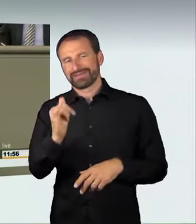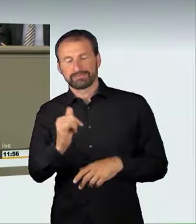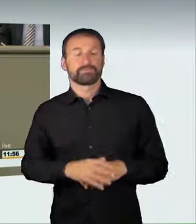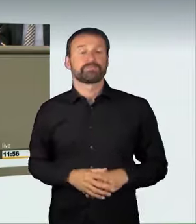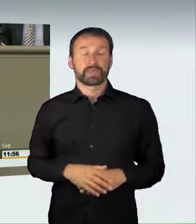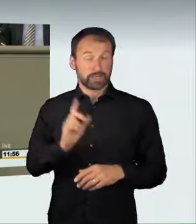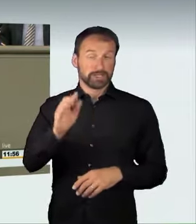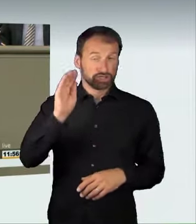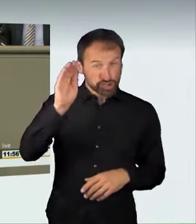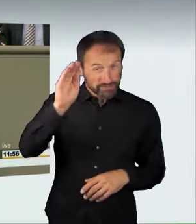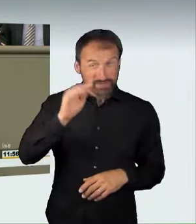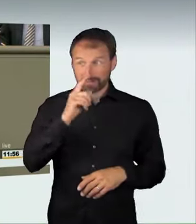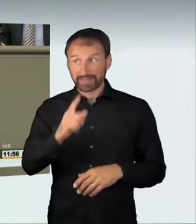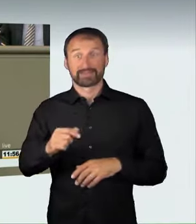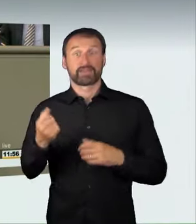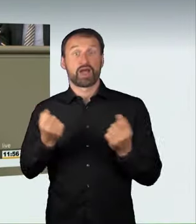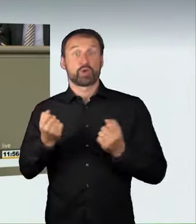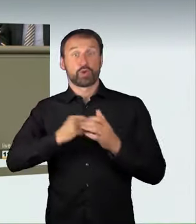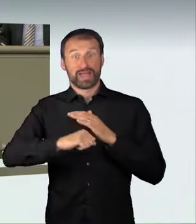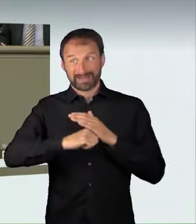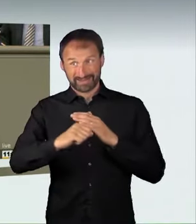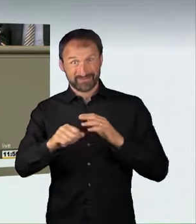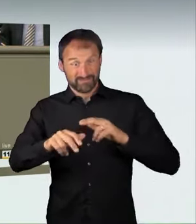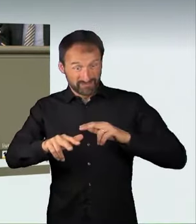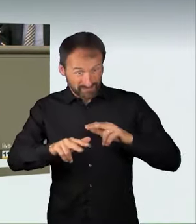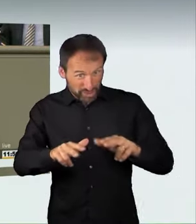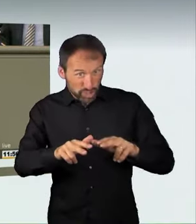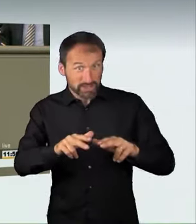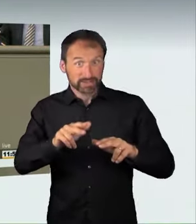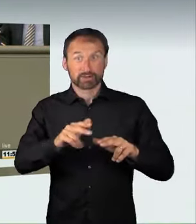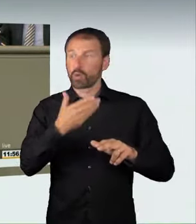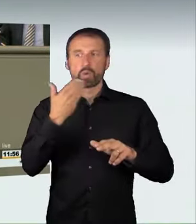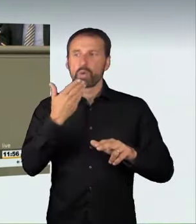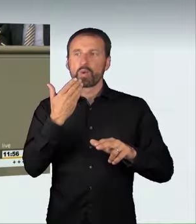wenn man ein Autorennen veranstaltet, ohne dies anzumelden und, vor allem, ohne dies zu sichern. Auch die Teilnahme an einem solchen